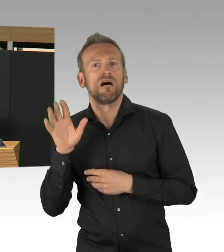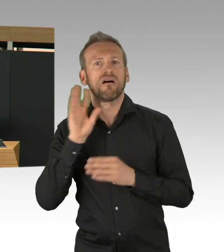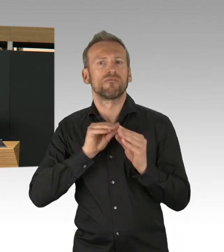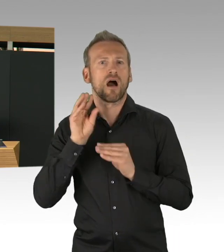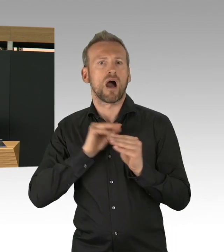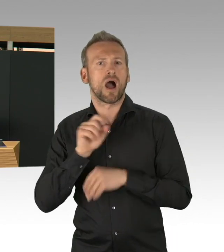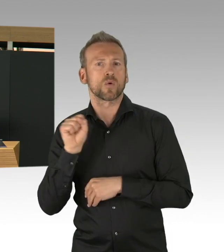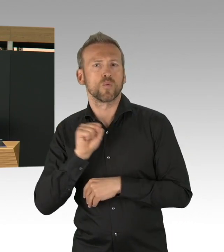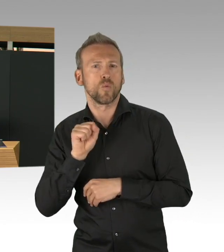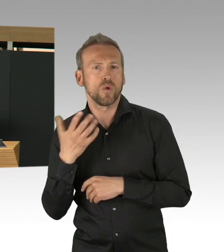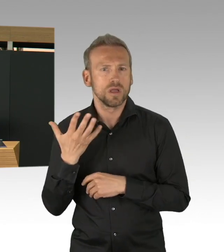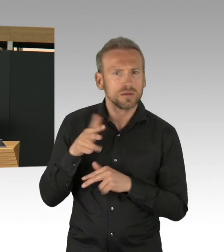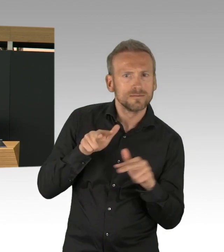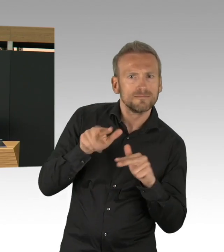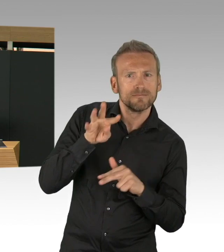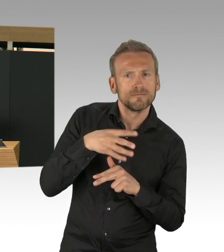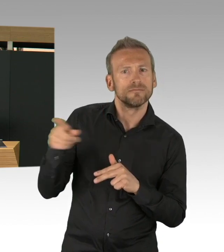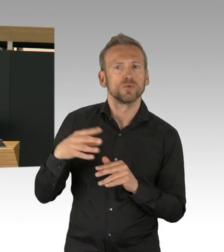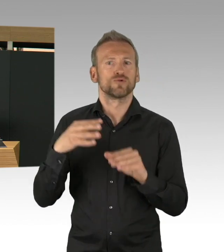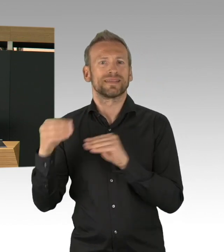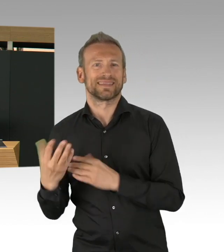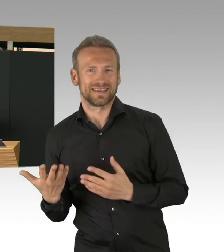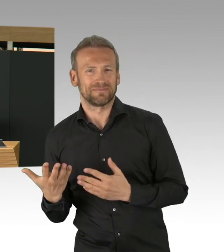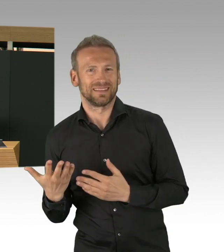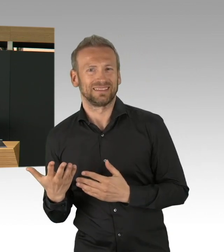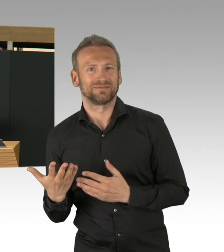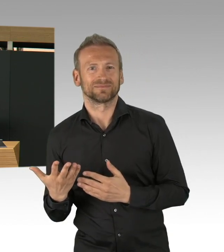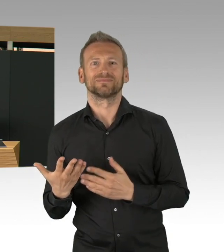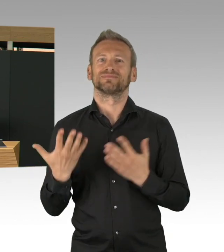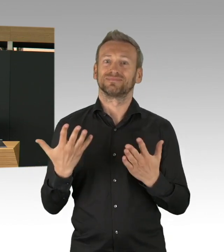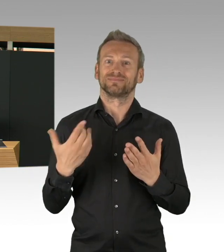hier wirklich etwas geleistet haben womit sich Berlin gut sehen lassen kann